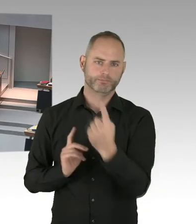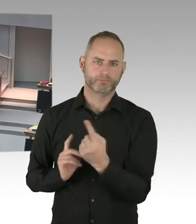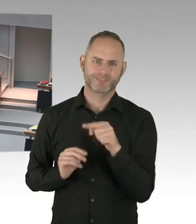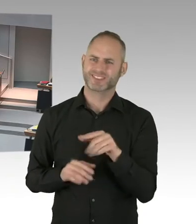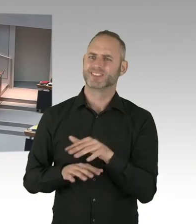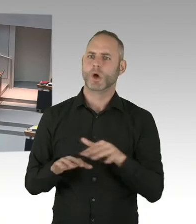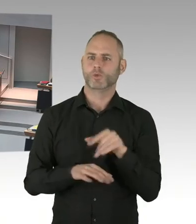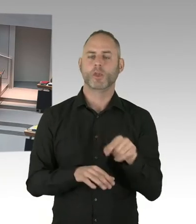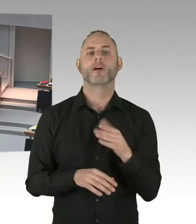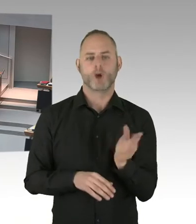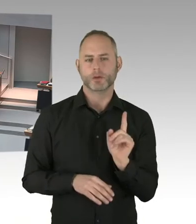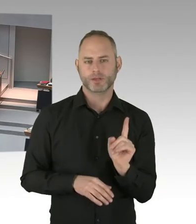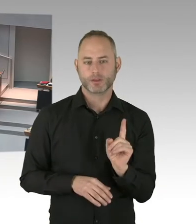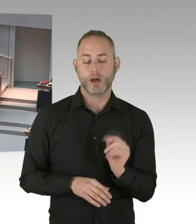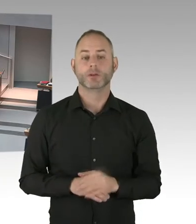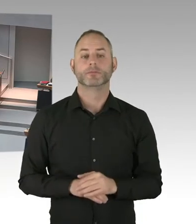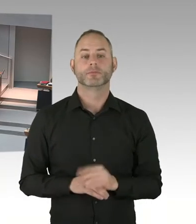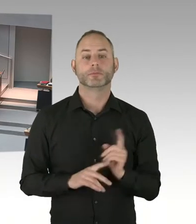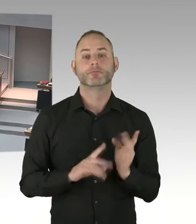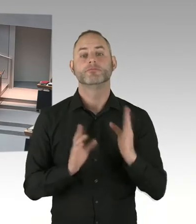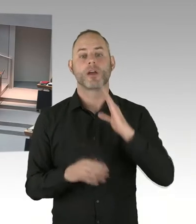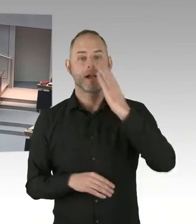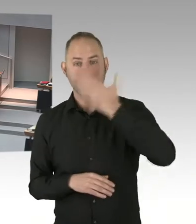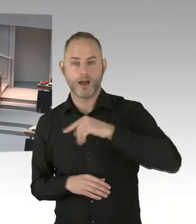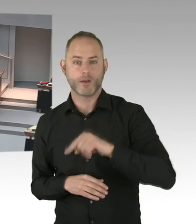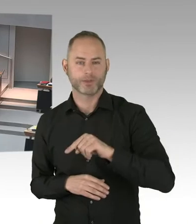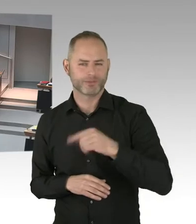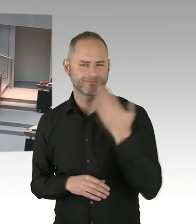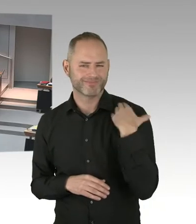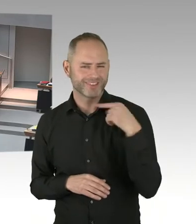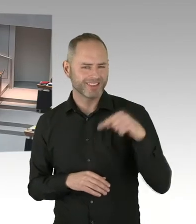Und den ganzen Tag über wird es Beratungs- und Gesprächsangebote